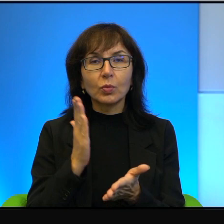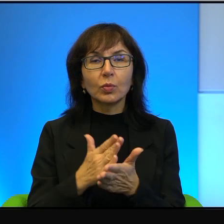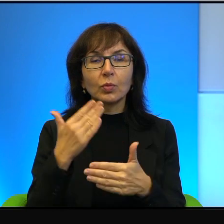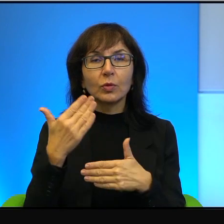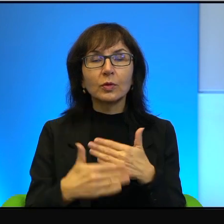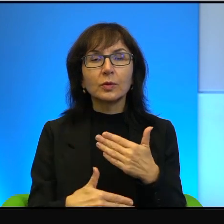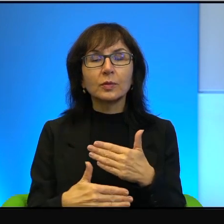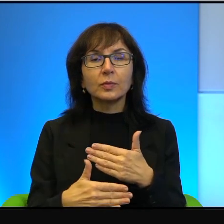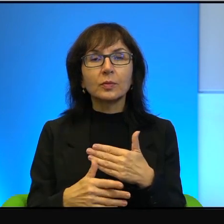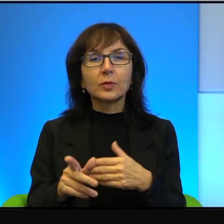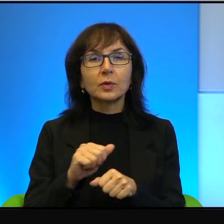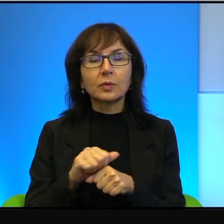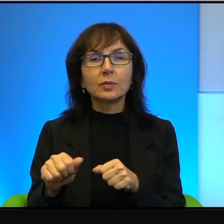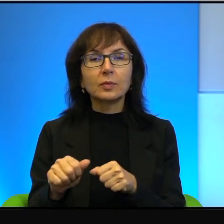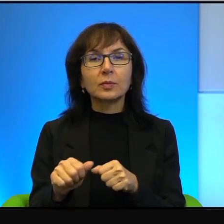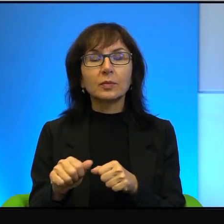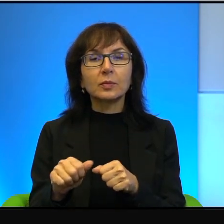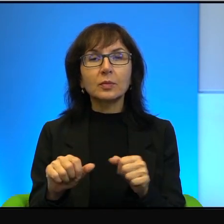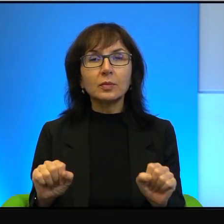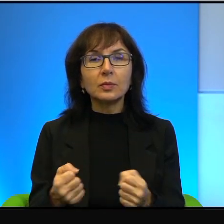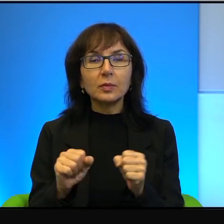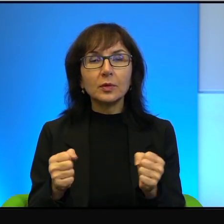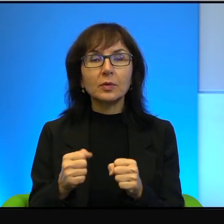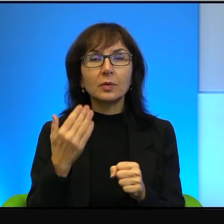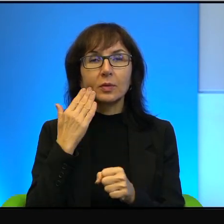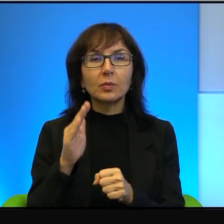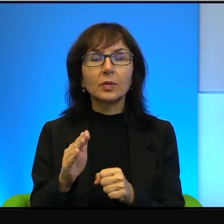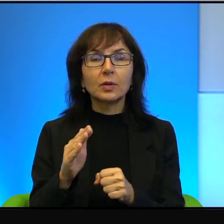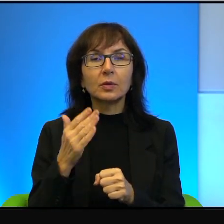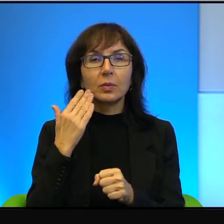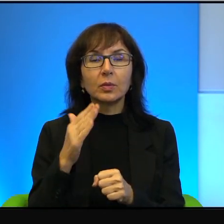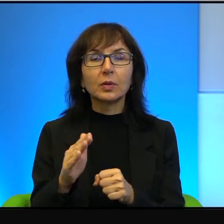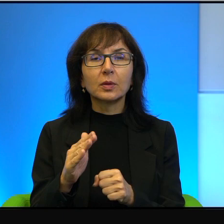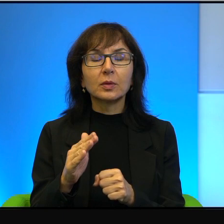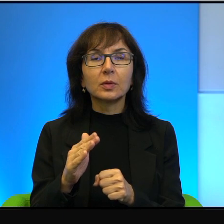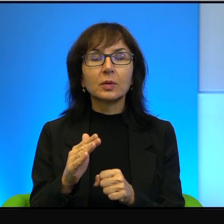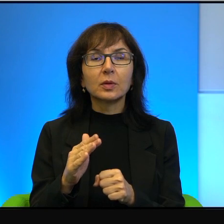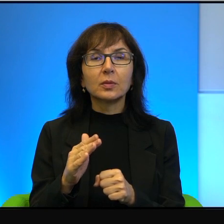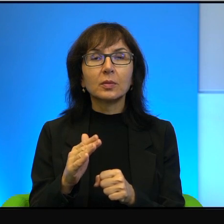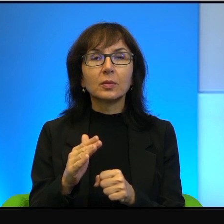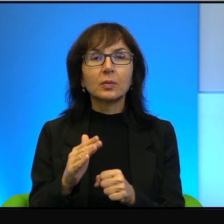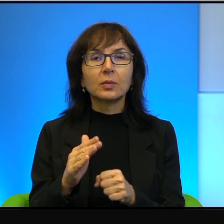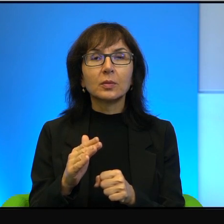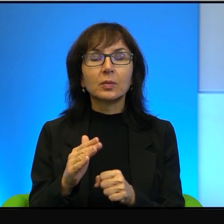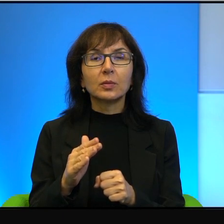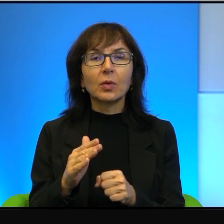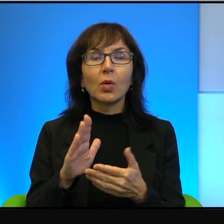i to jest też działanie bardzo godne pochwały moim zdaniem